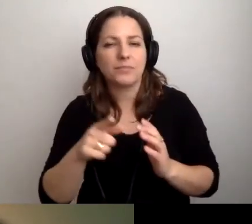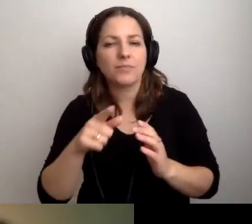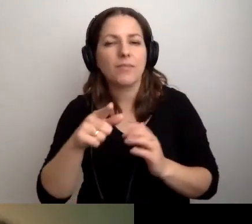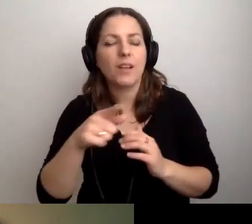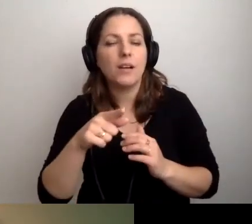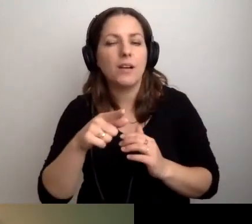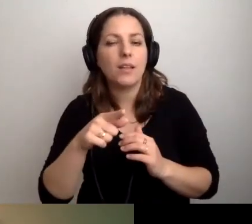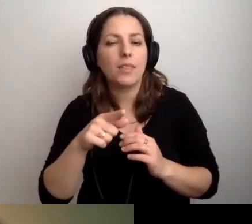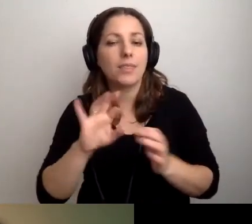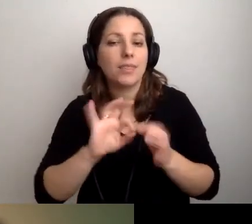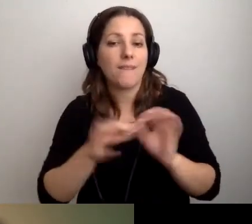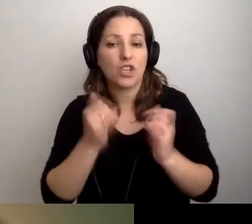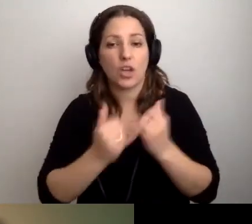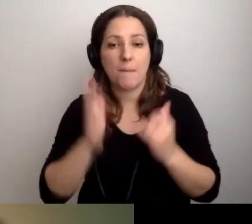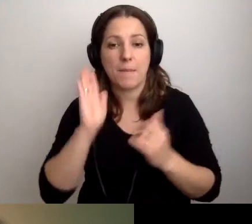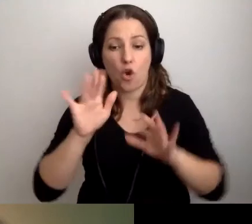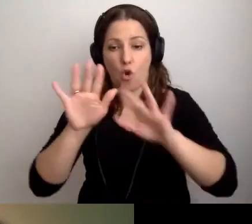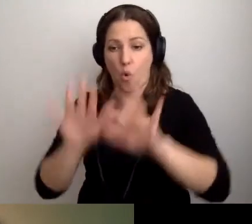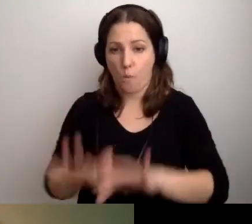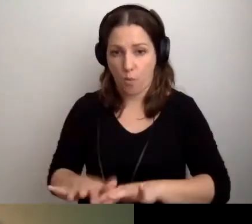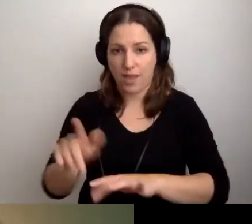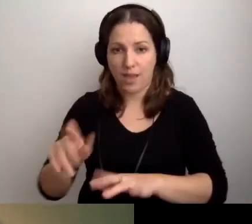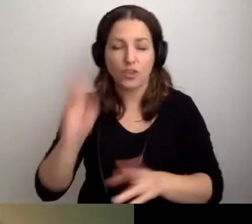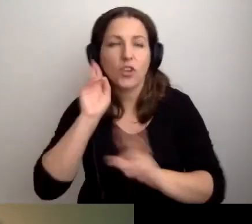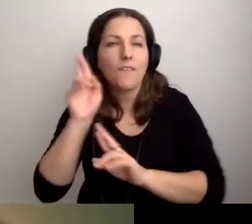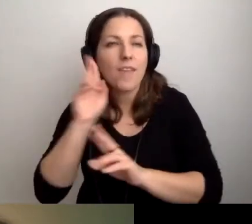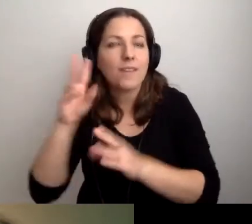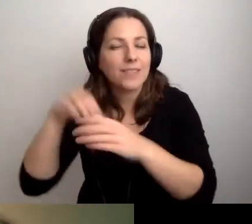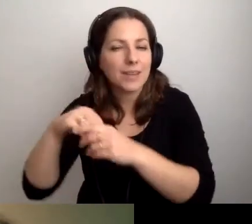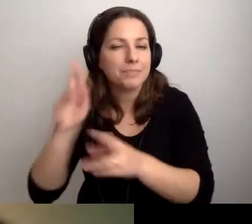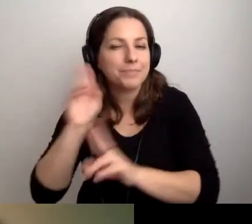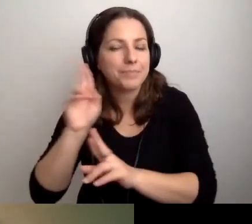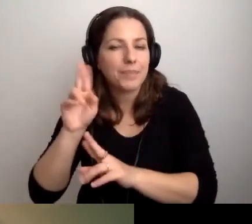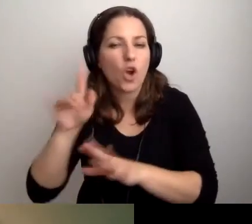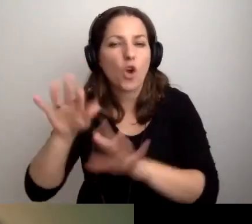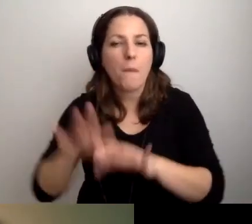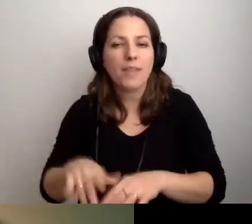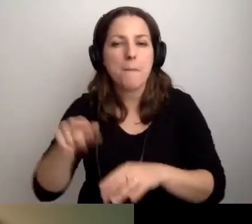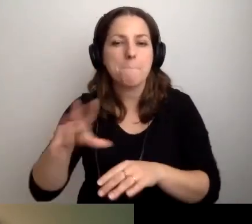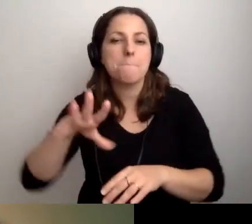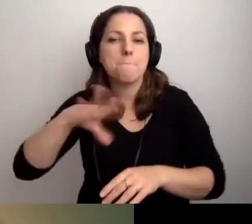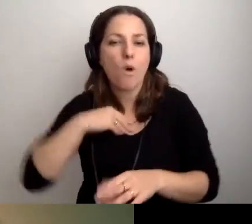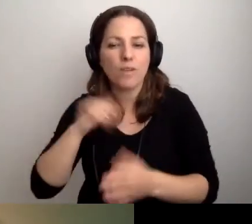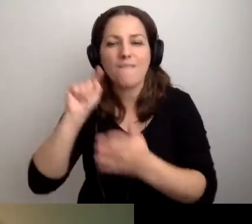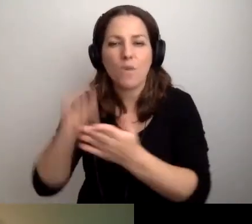Nawet jeśli będzie udźwiękowiony komputer, w którym można włączyć screen readera,